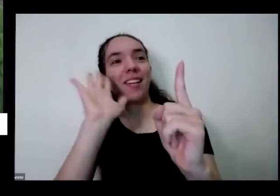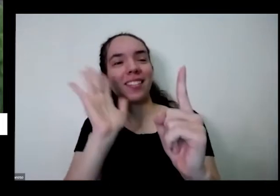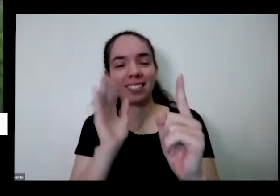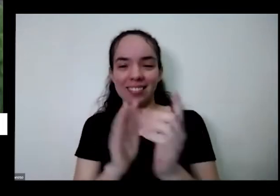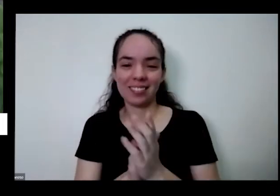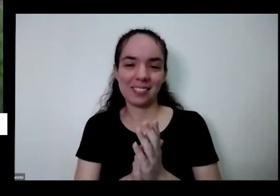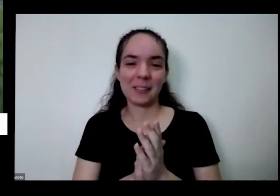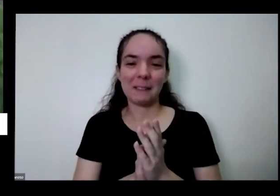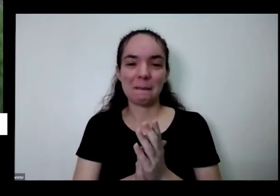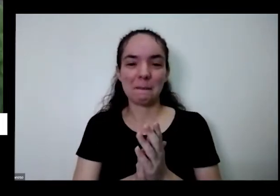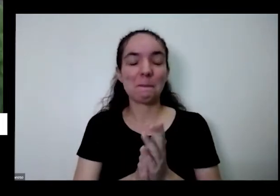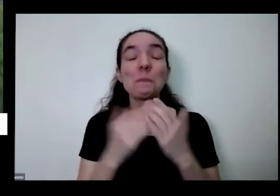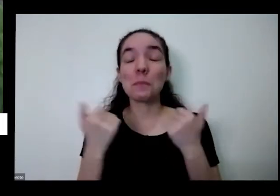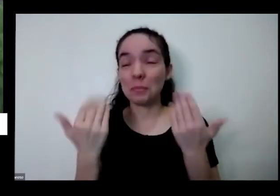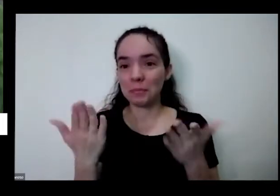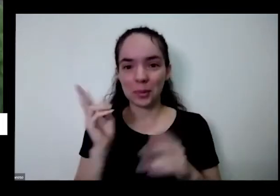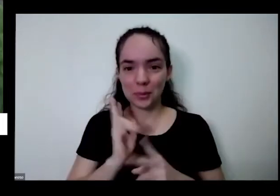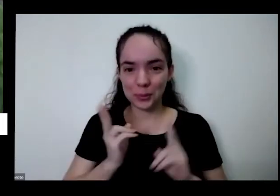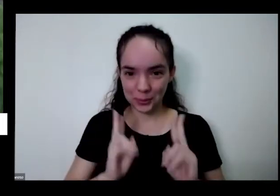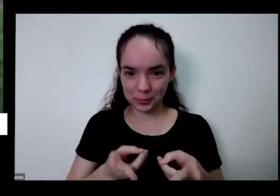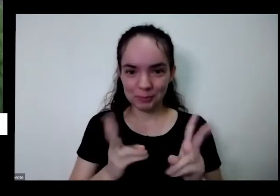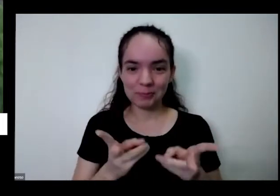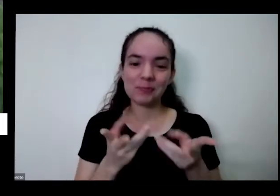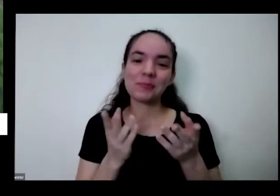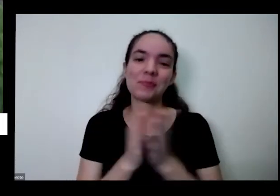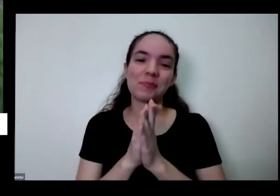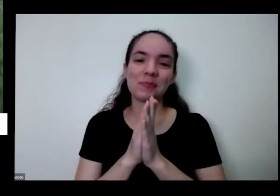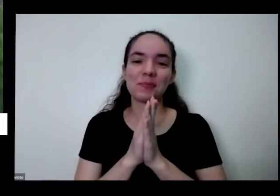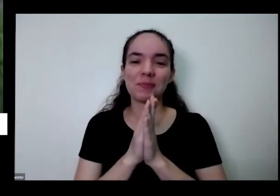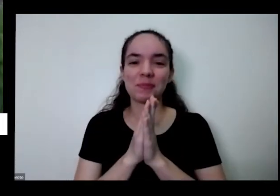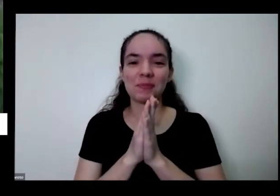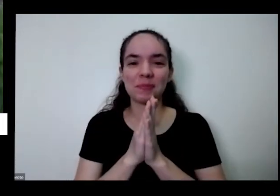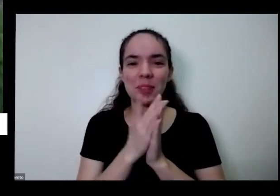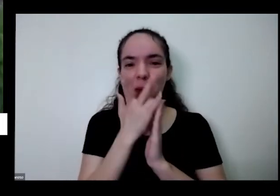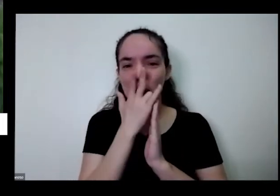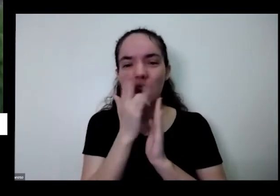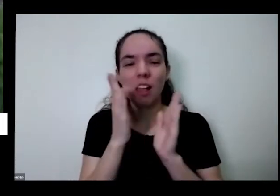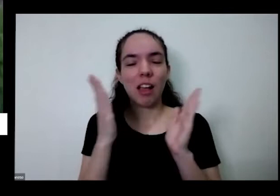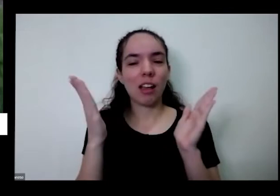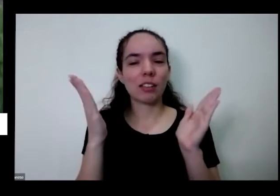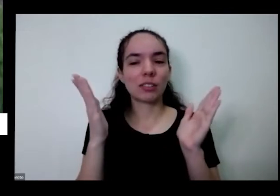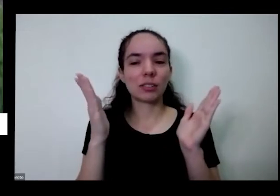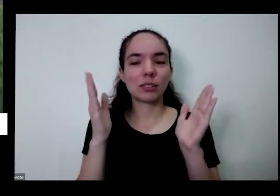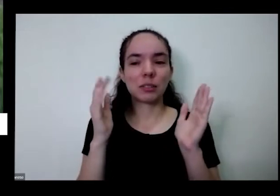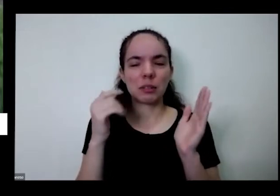é mais uma então eu acho que a gente podia não sei acho que até passei um pouco do tempo que